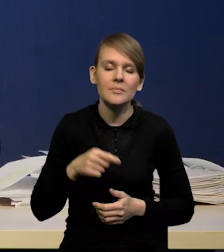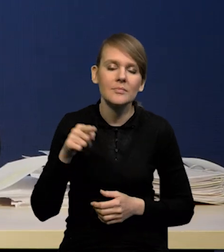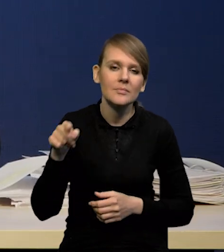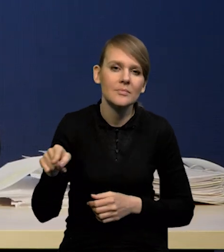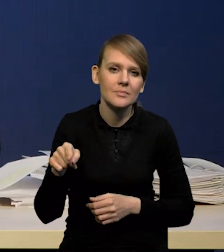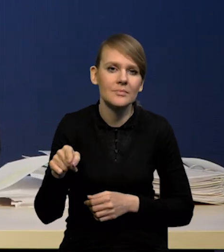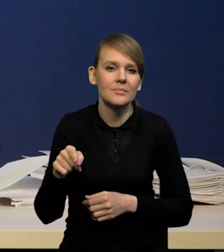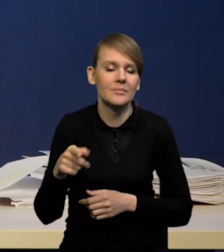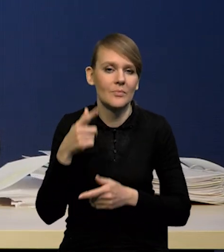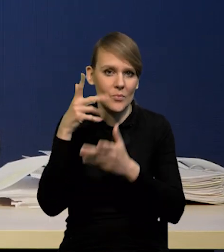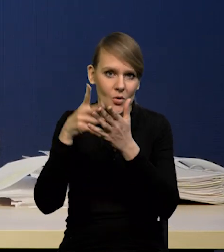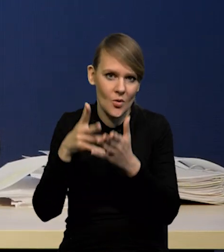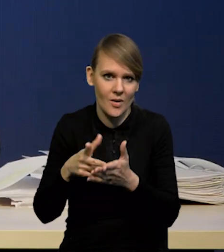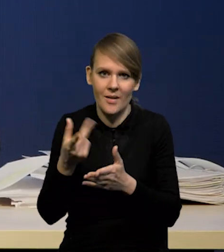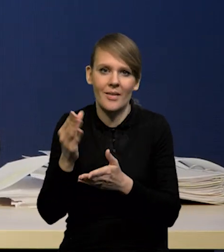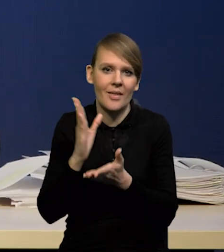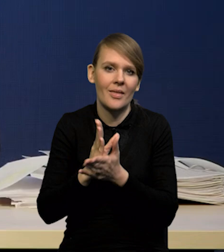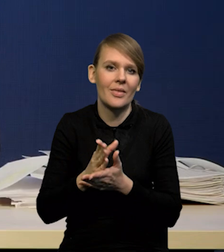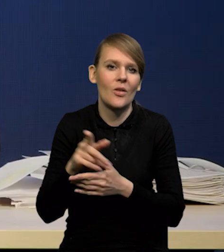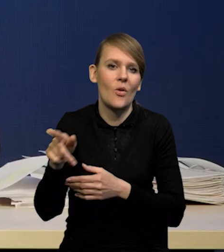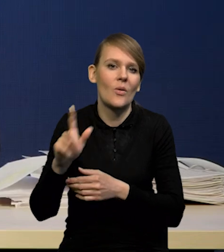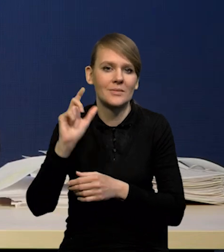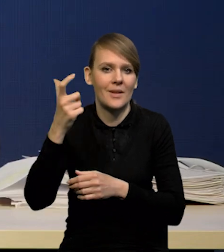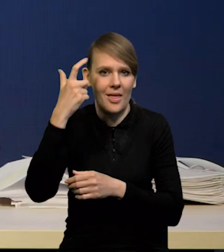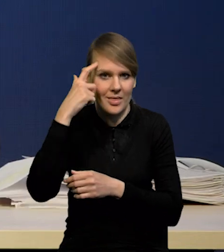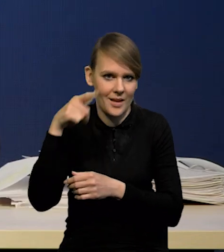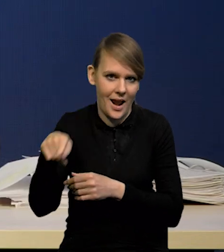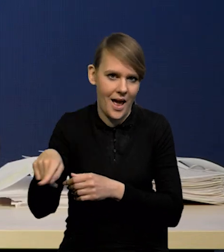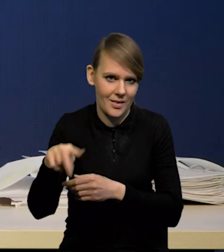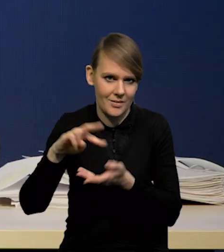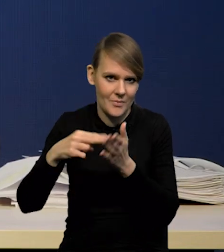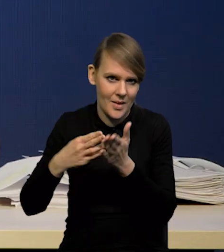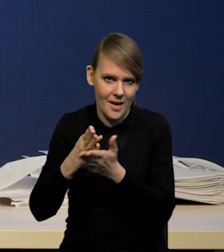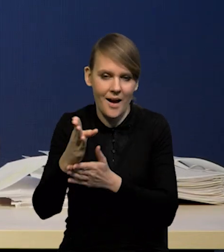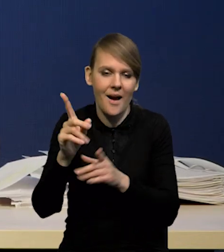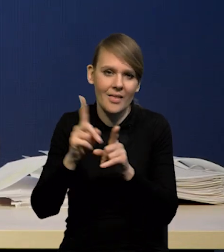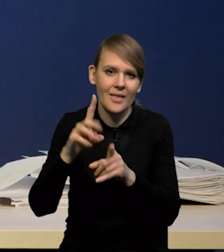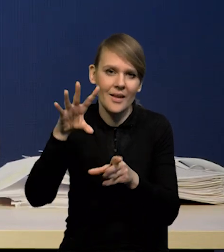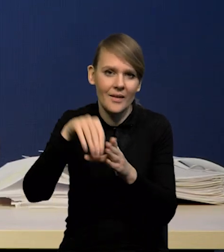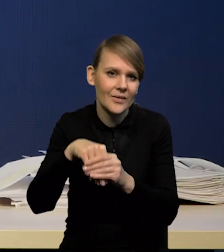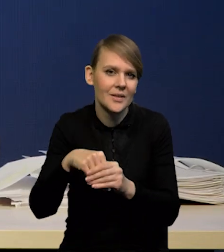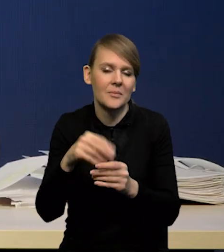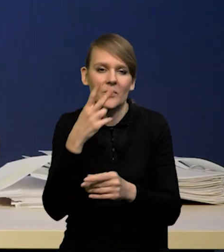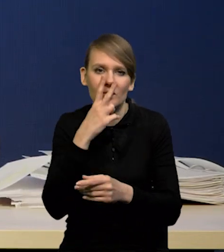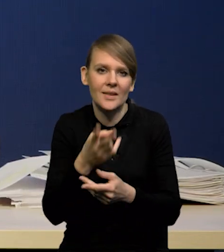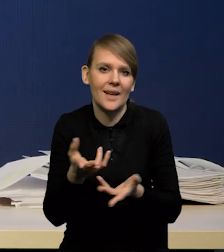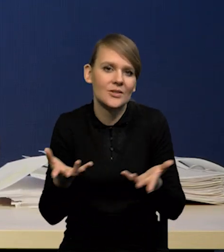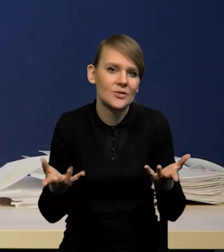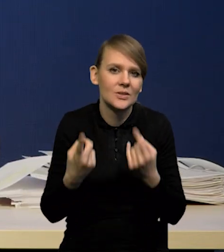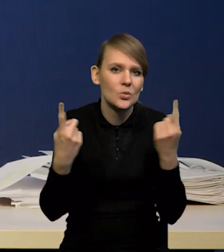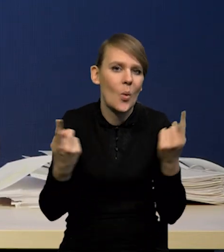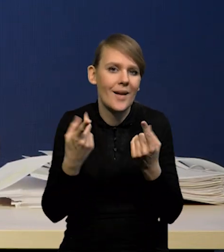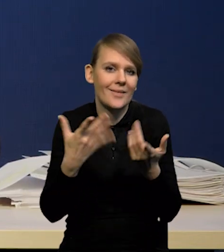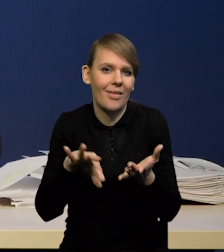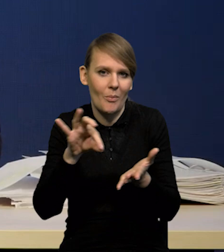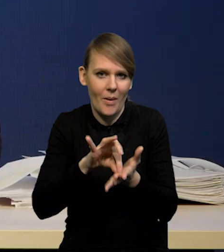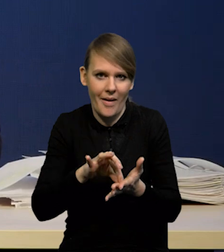to jest nie tylko ścieżka centralna, ale również rozkład niepewności wobec niej i wokół niej,